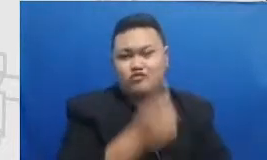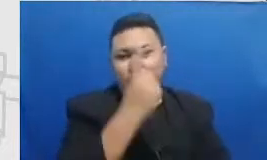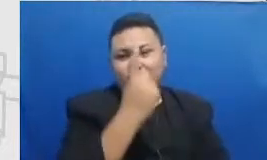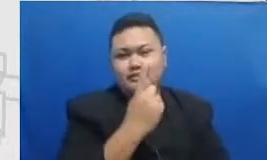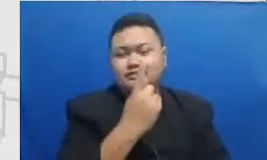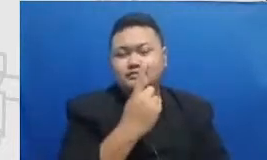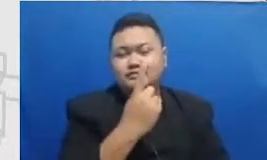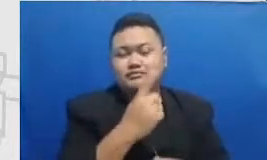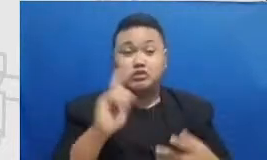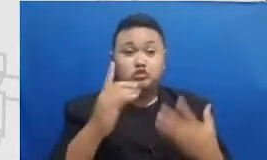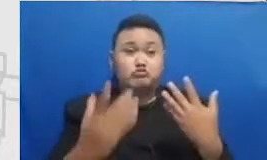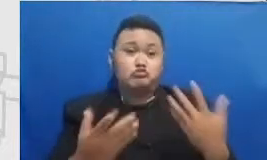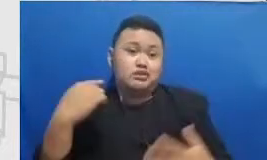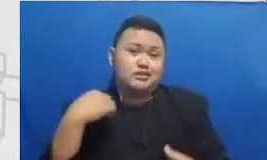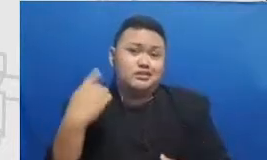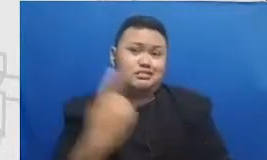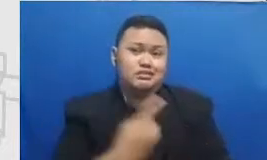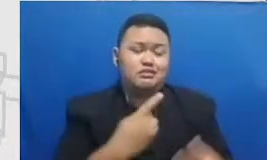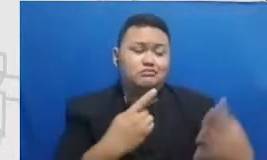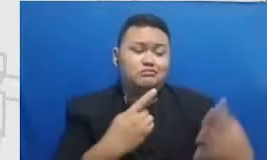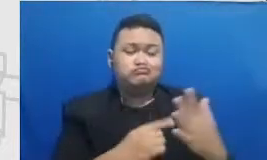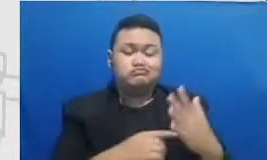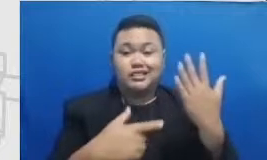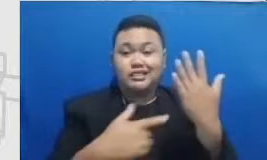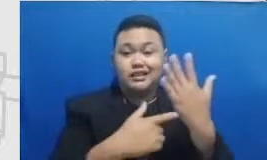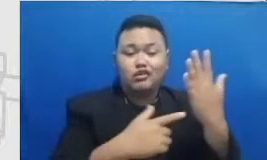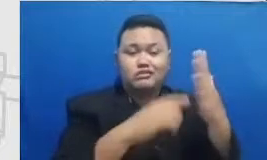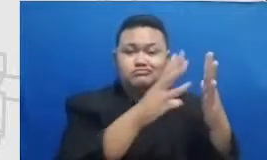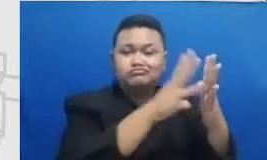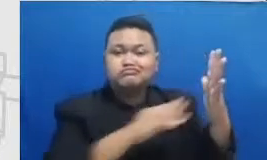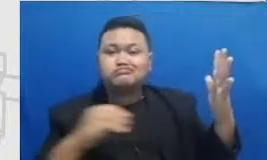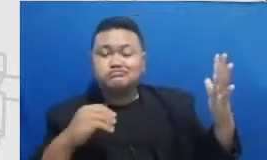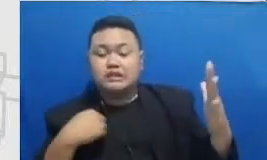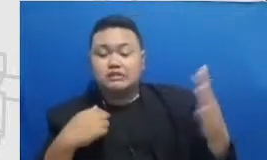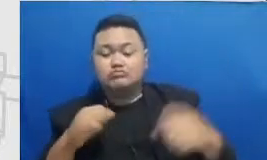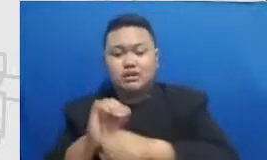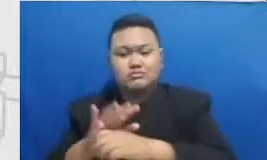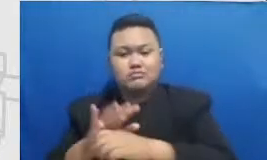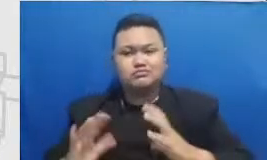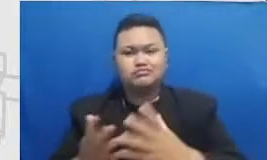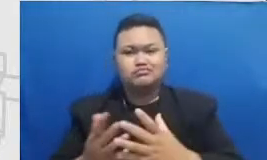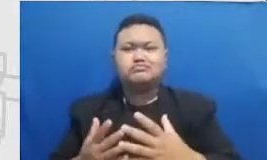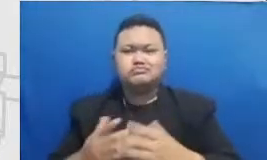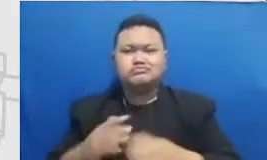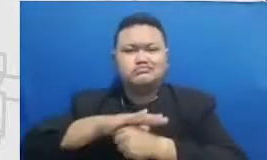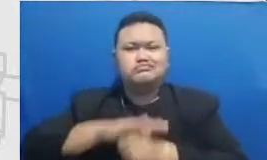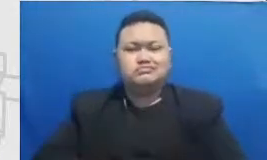adopsi teknologi karena kita didesak oleh pandemi kita Ingatlah gitu Tangga pertama kita menggunakan